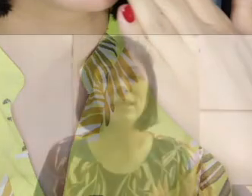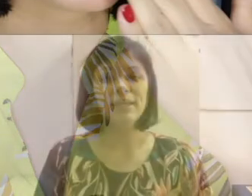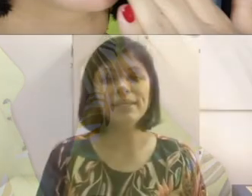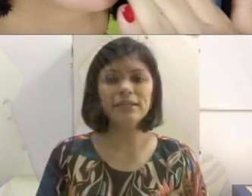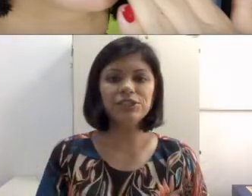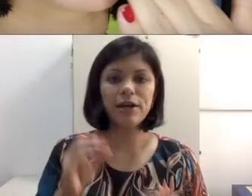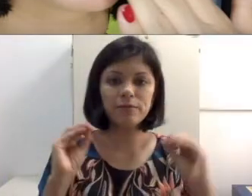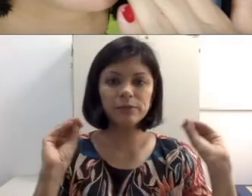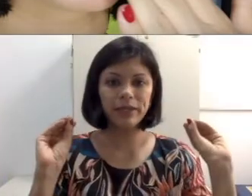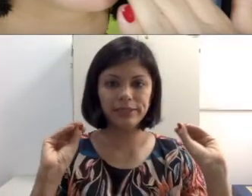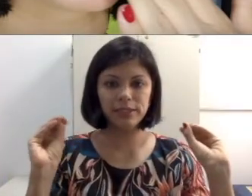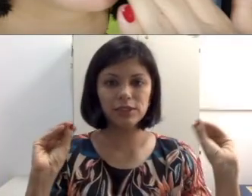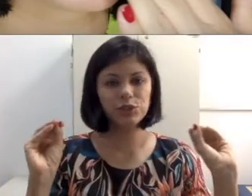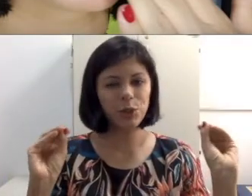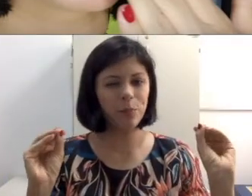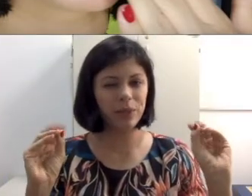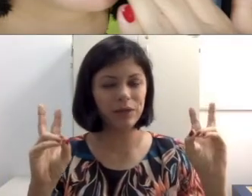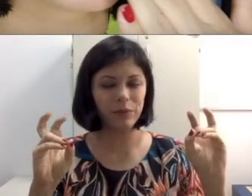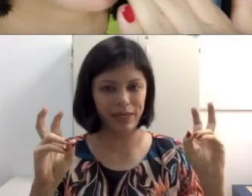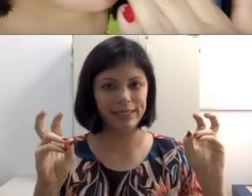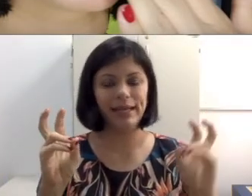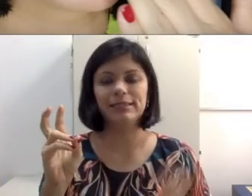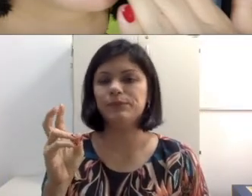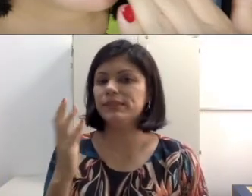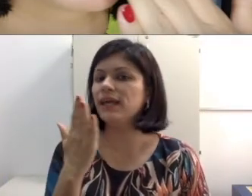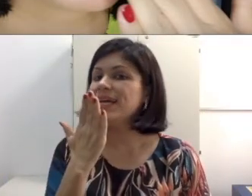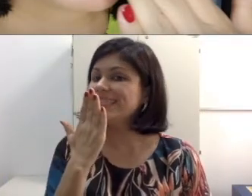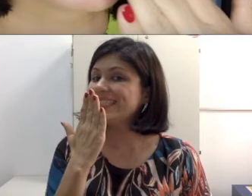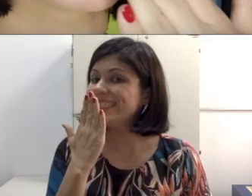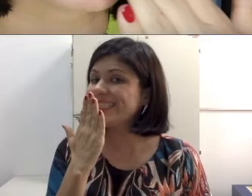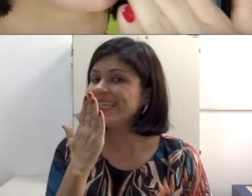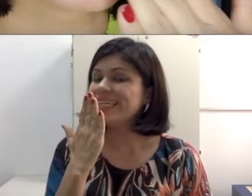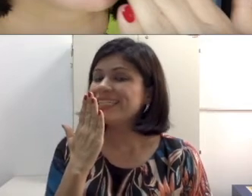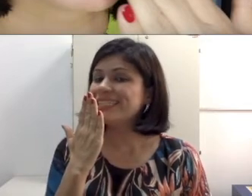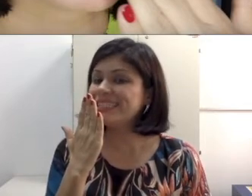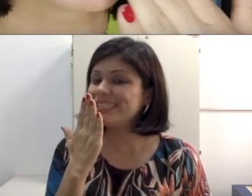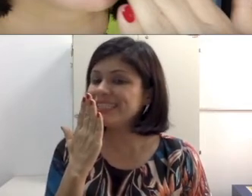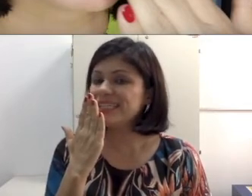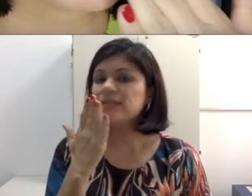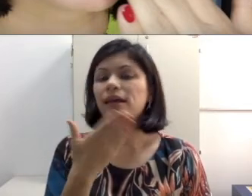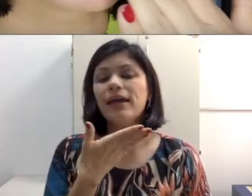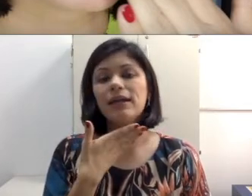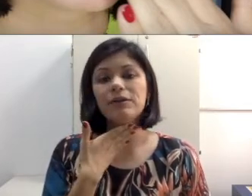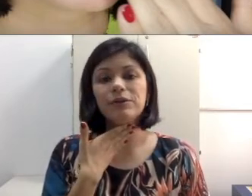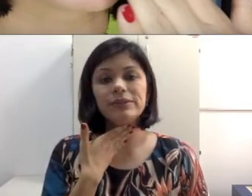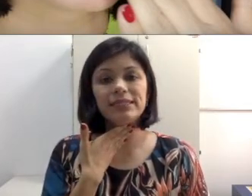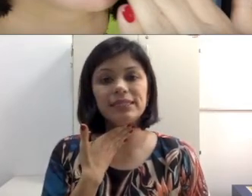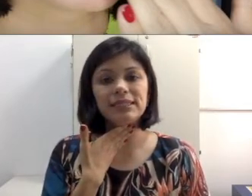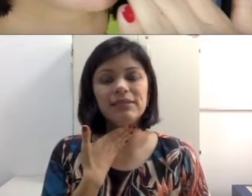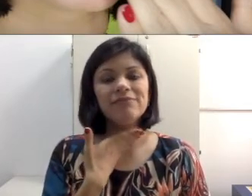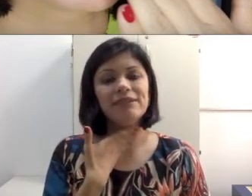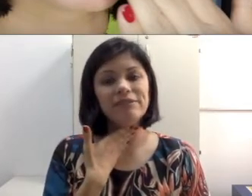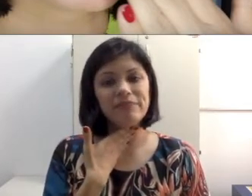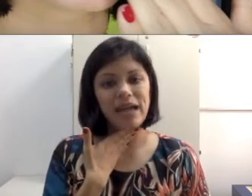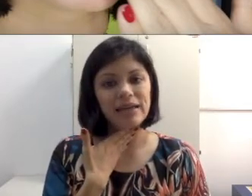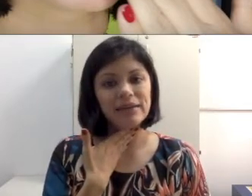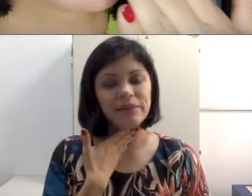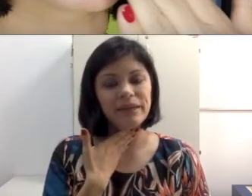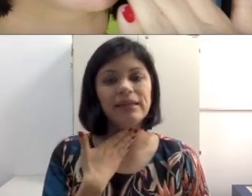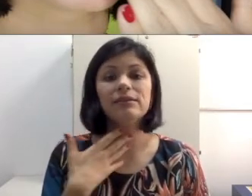espécie de soprinho entre aspas. É claro que o “z” vai vibrar aqui também, então